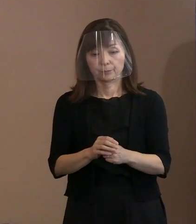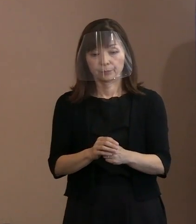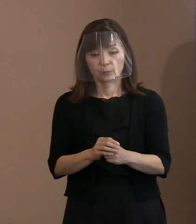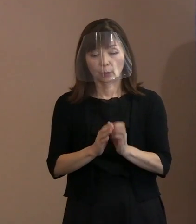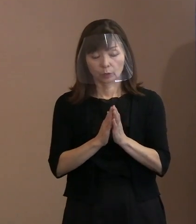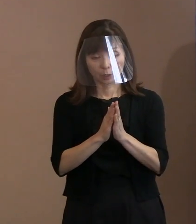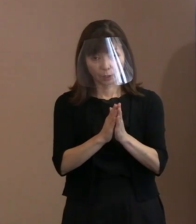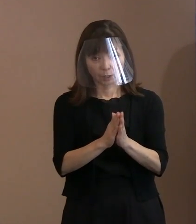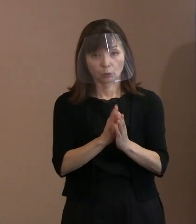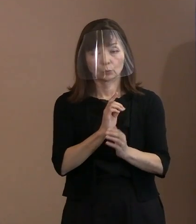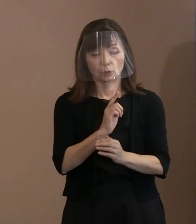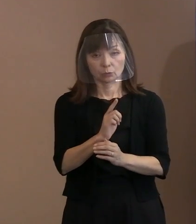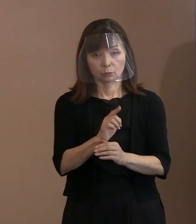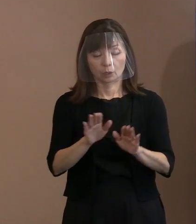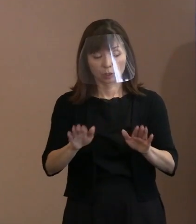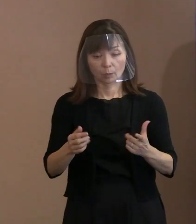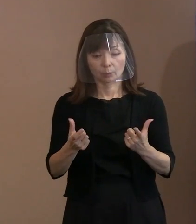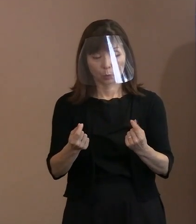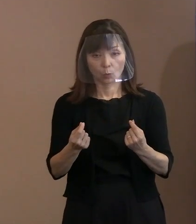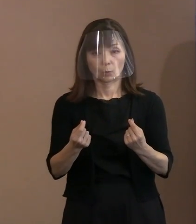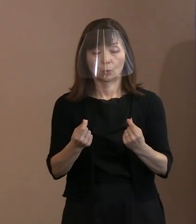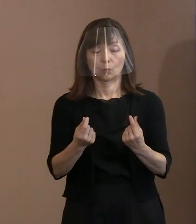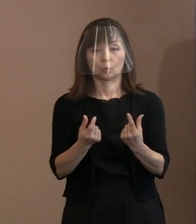今でもそれは変わっていません｡